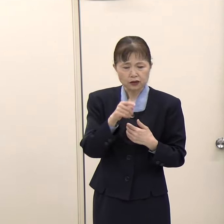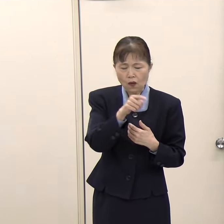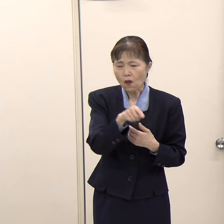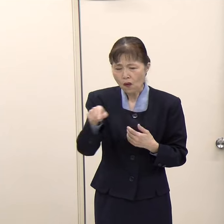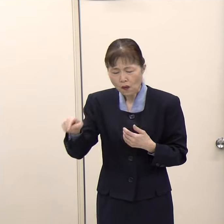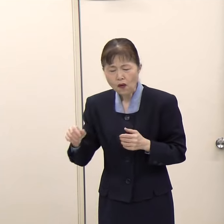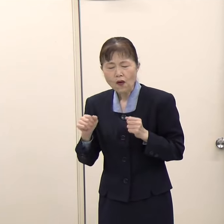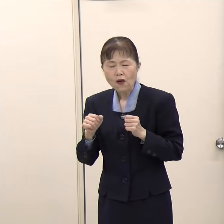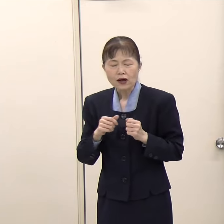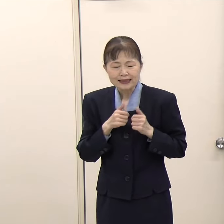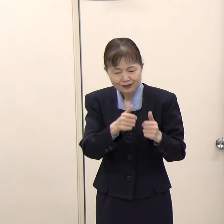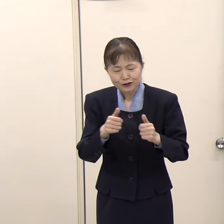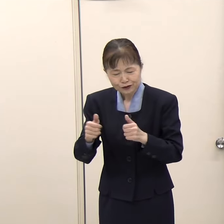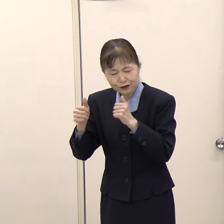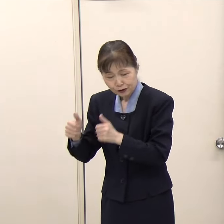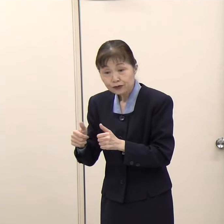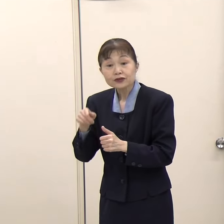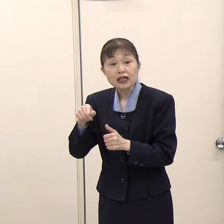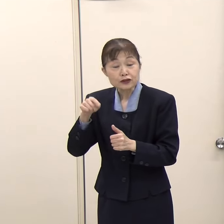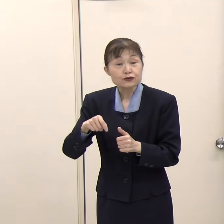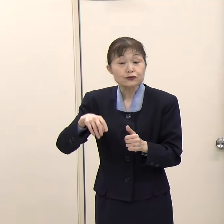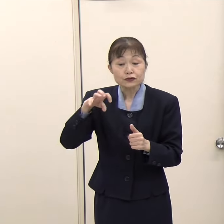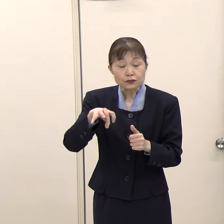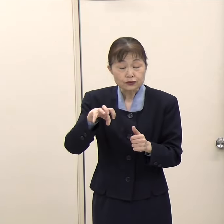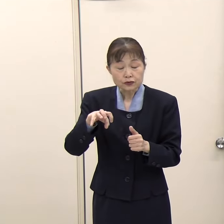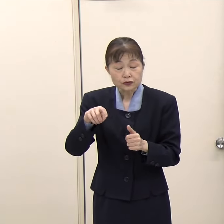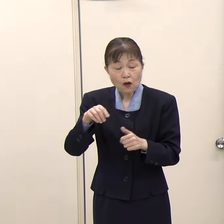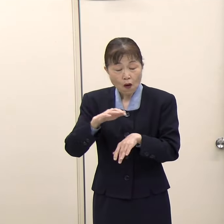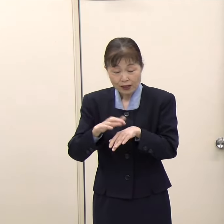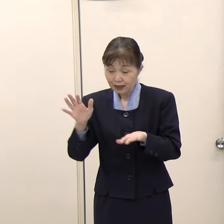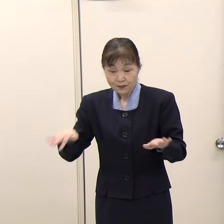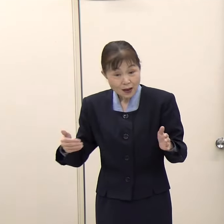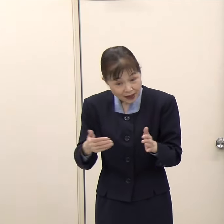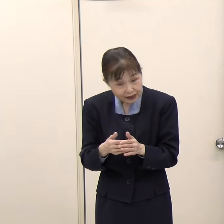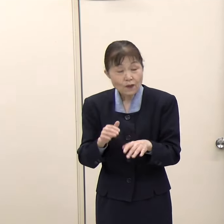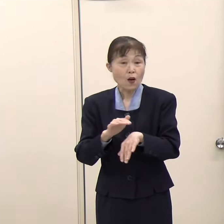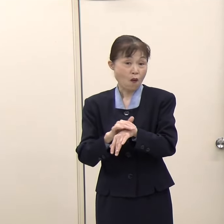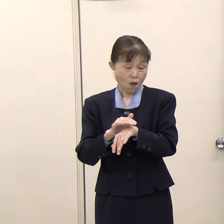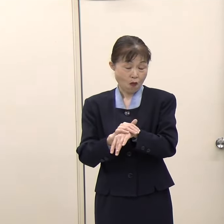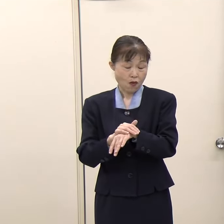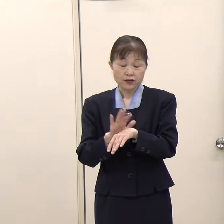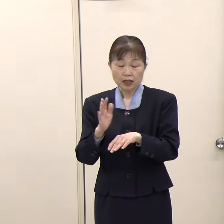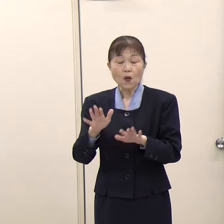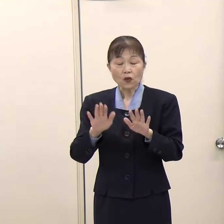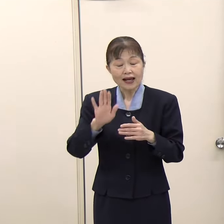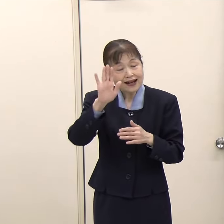（知事）それをワンストップで「FUKUOKA IS OPENセンター」で御相談いただけるようになります。